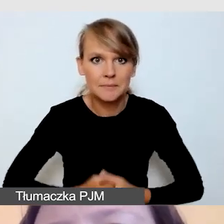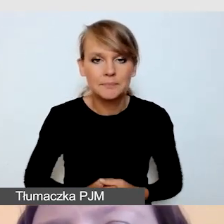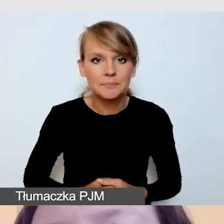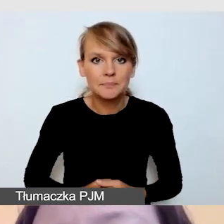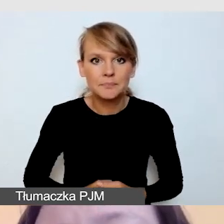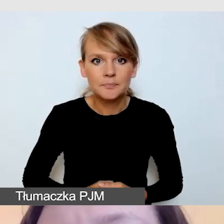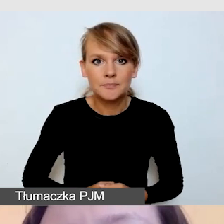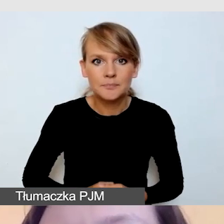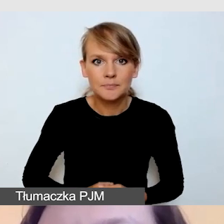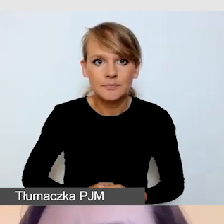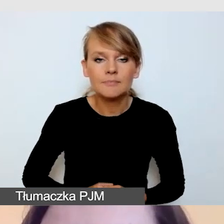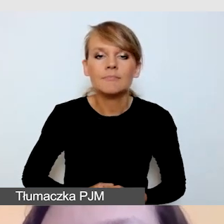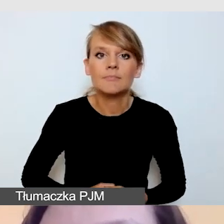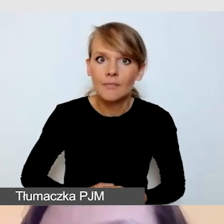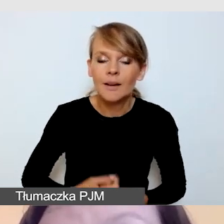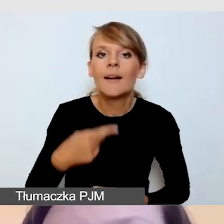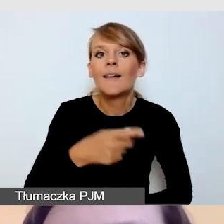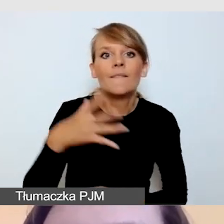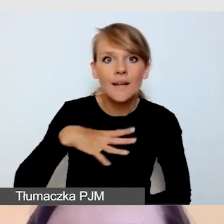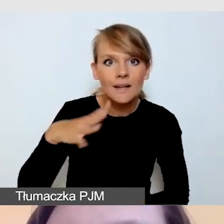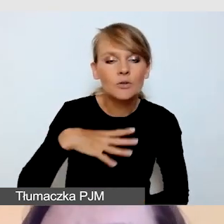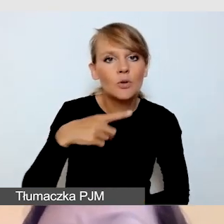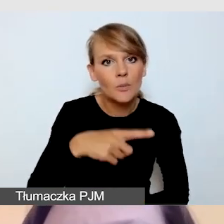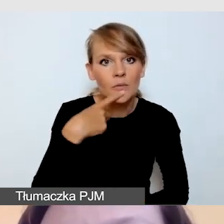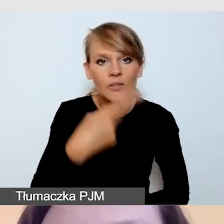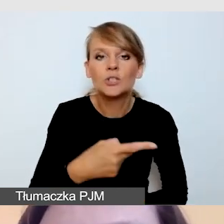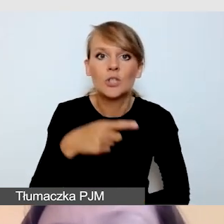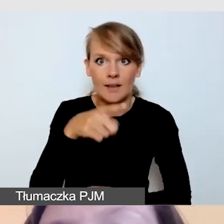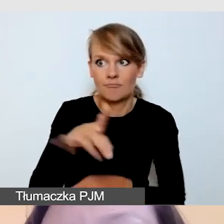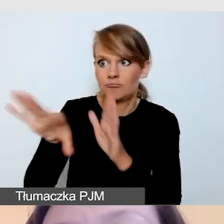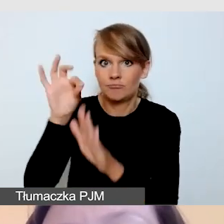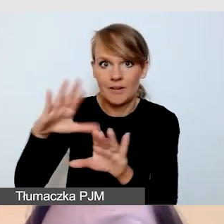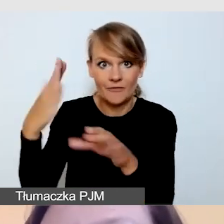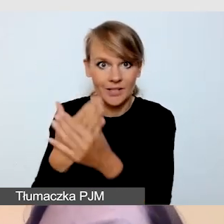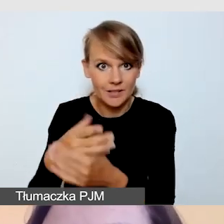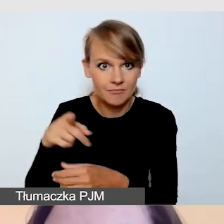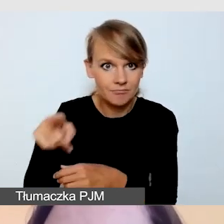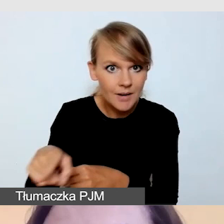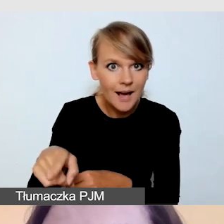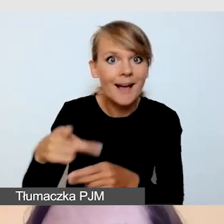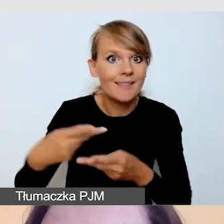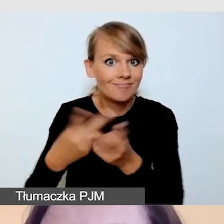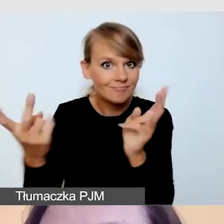że wyłaniając dostawcę warto pytać o to, czy realizował dostępne wydarzenie.